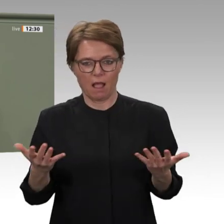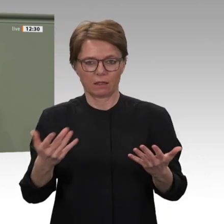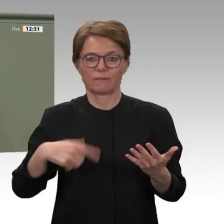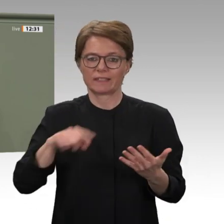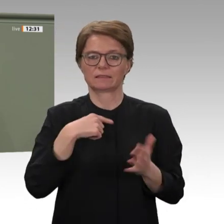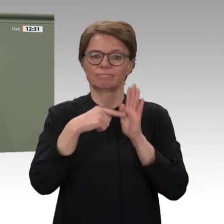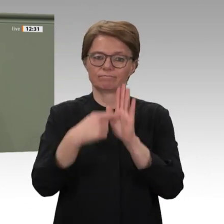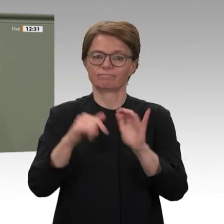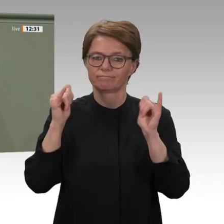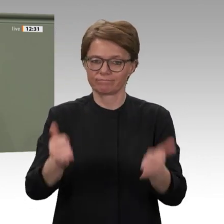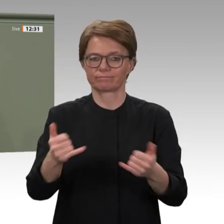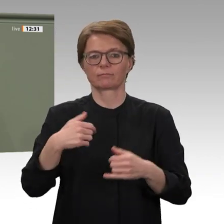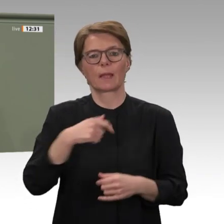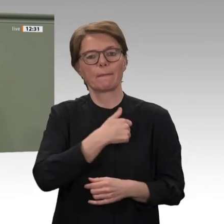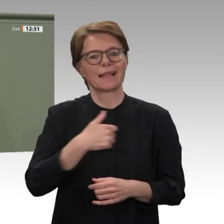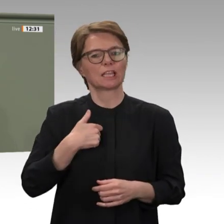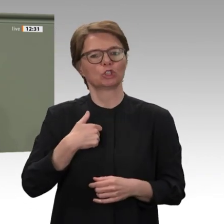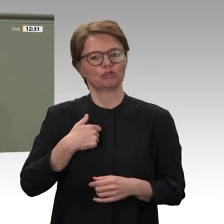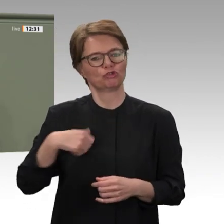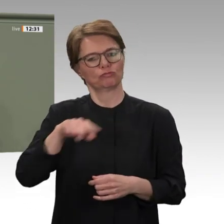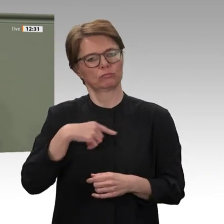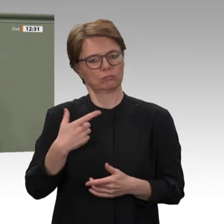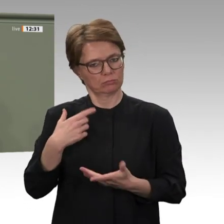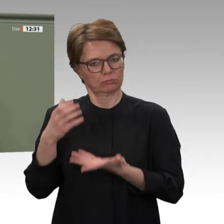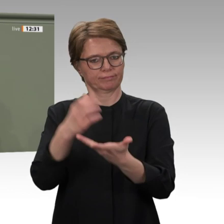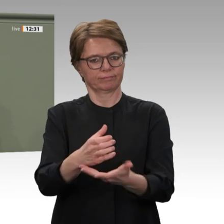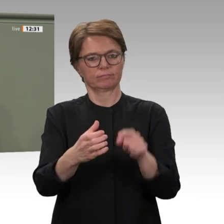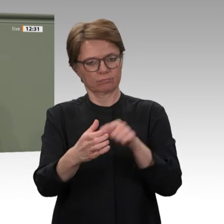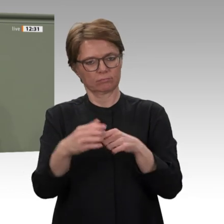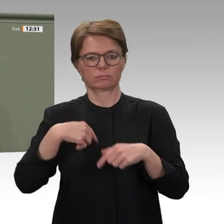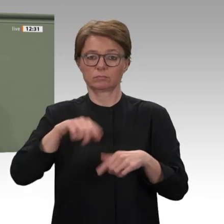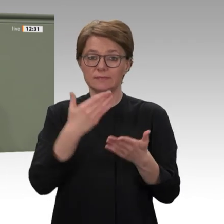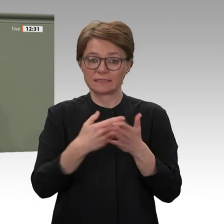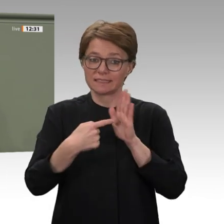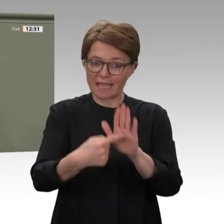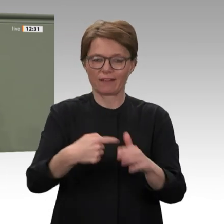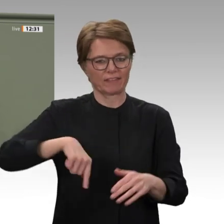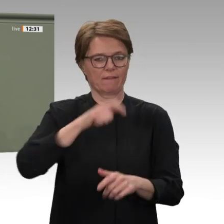ich Sie alle bitten: Stimmen Sie der Mandatsverlängerung für UNAMID zu, und stimmen Sie dem Antrag